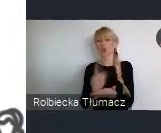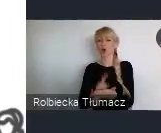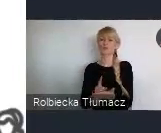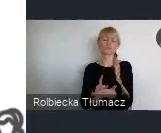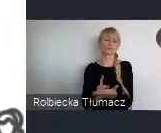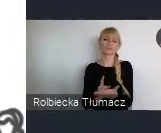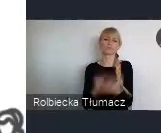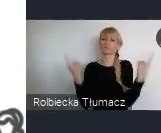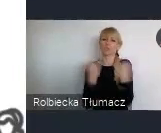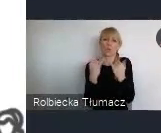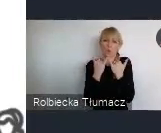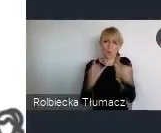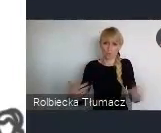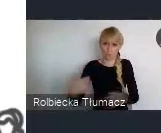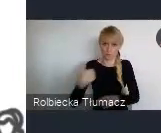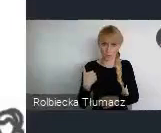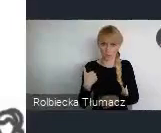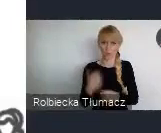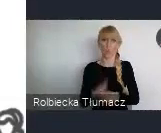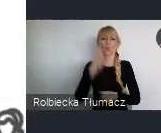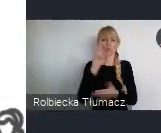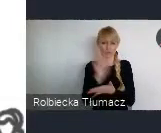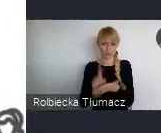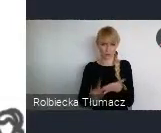Górnego Ślaska oczywiście.